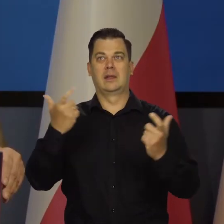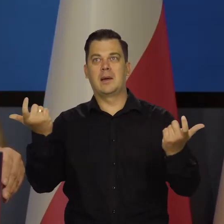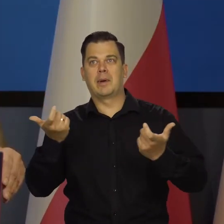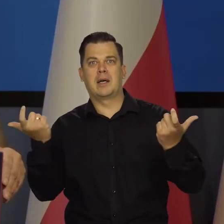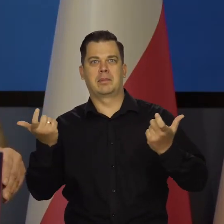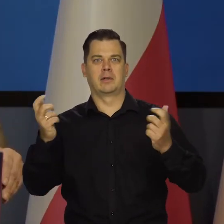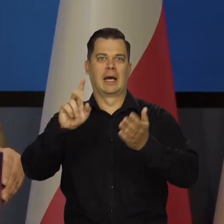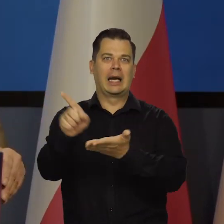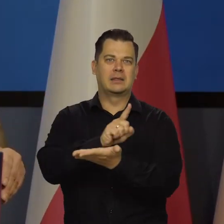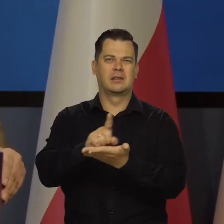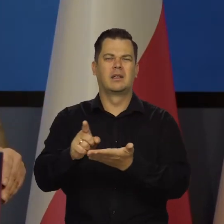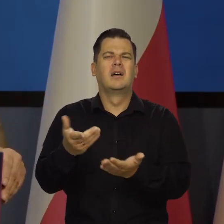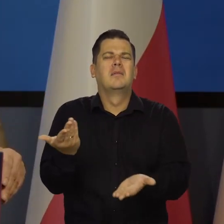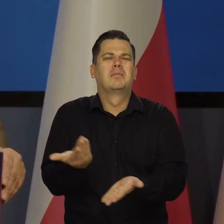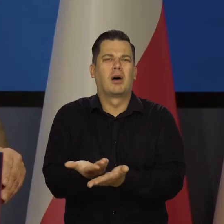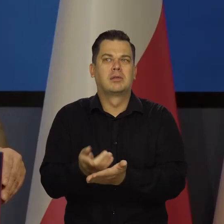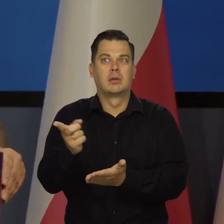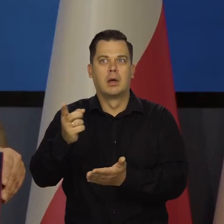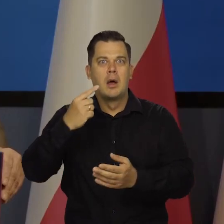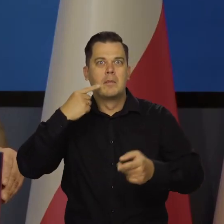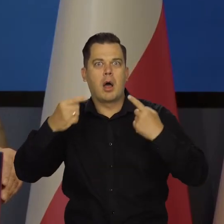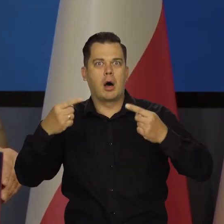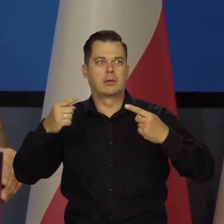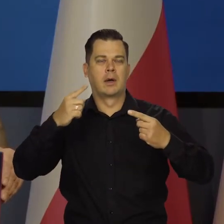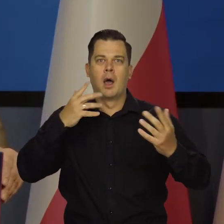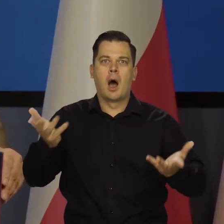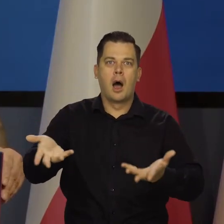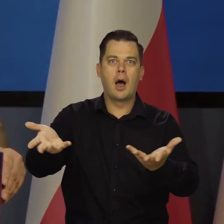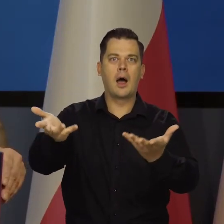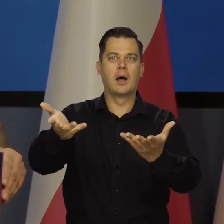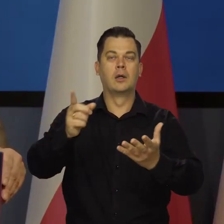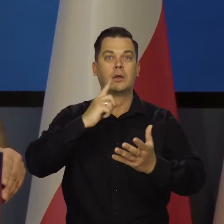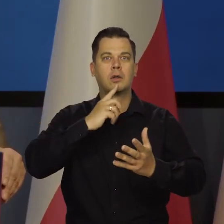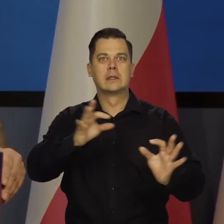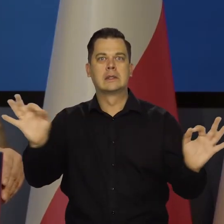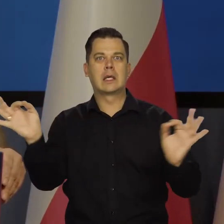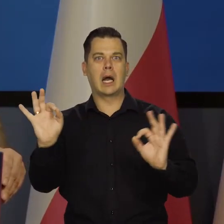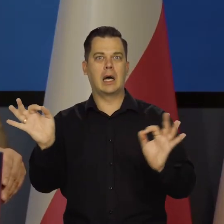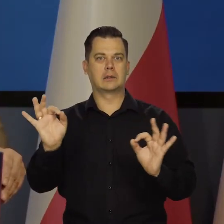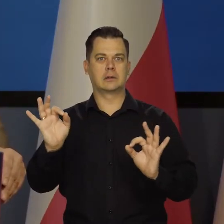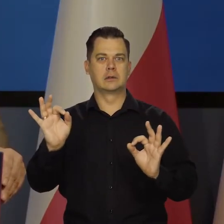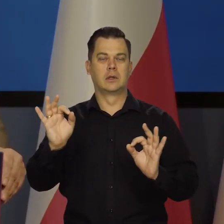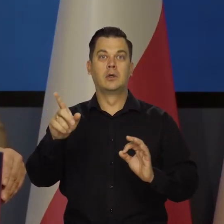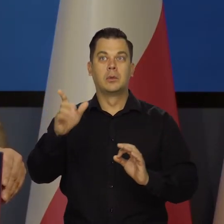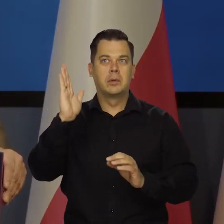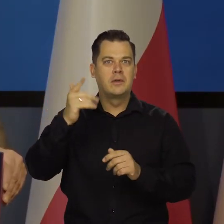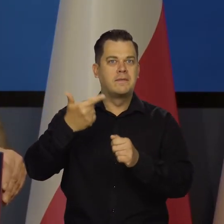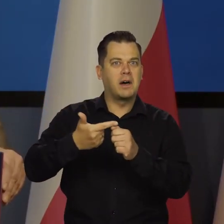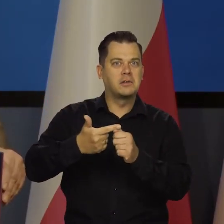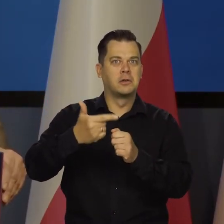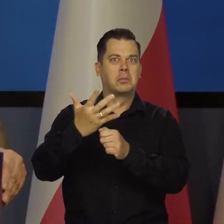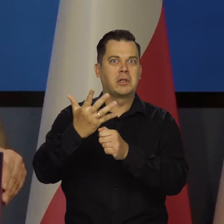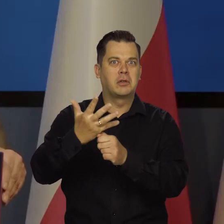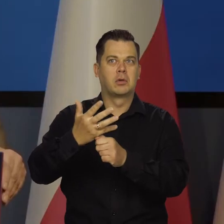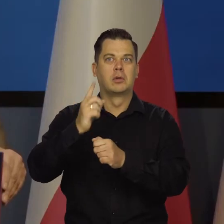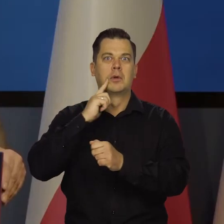Napędzanie tego szaleństwa i że zaraz będzie hiperinflacja 20,25, 50% Turcja.